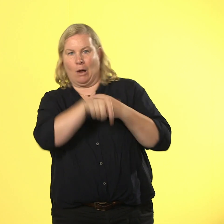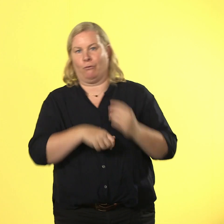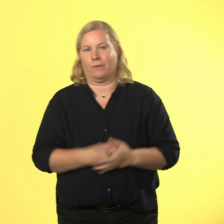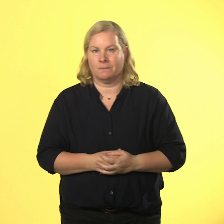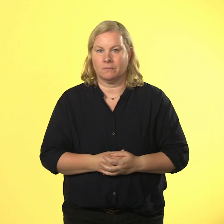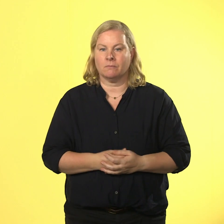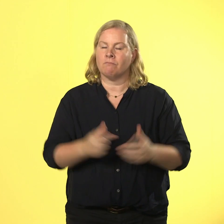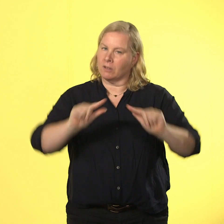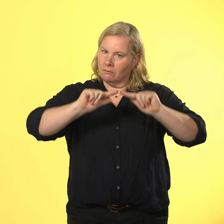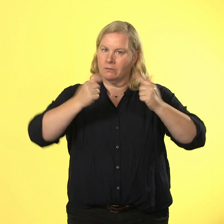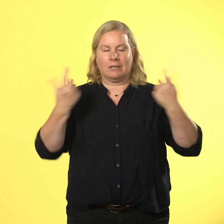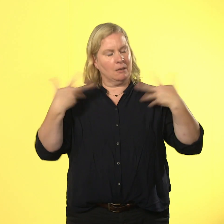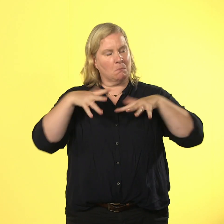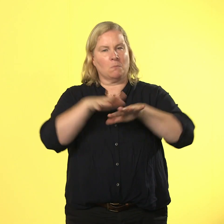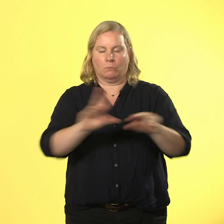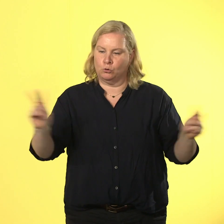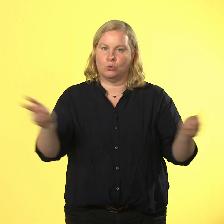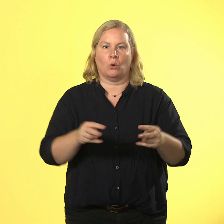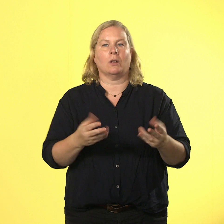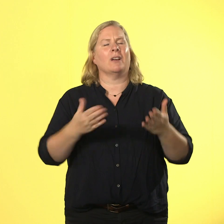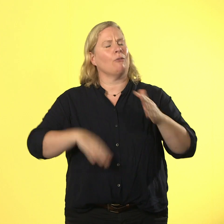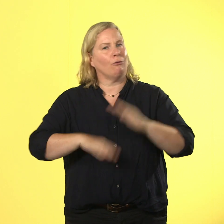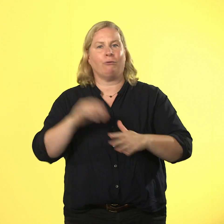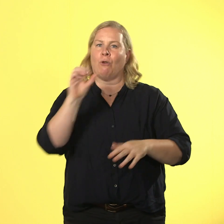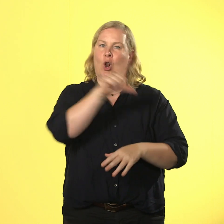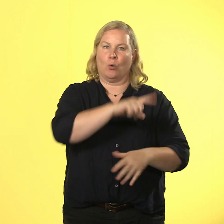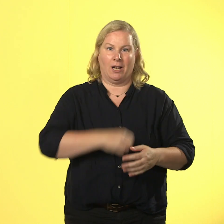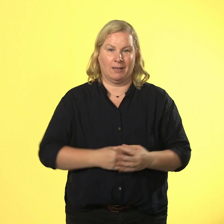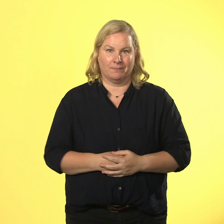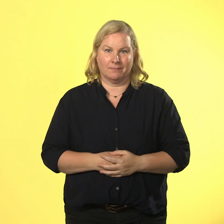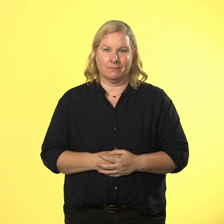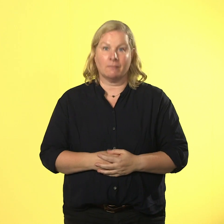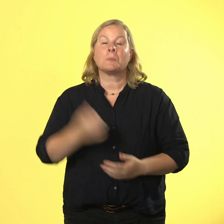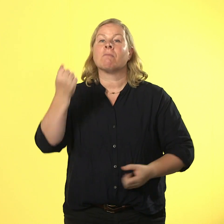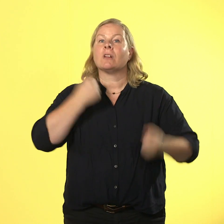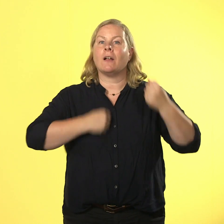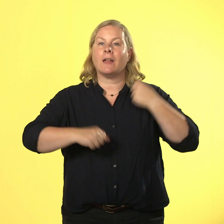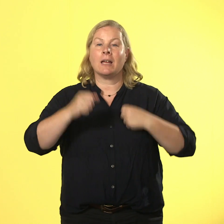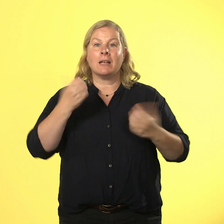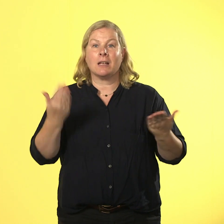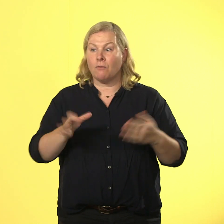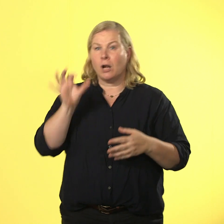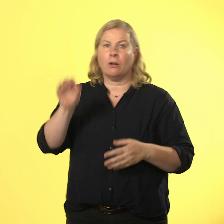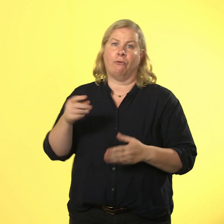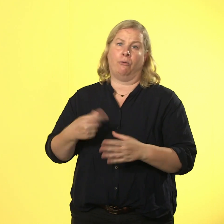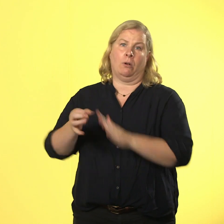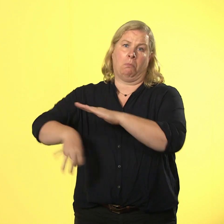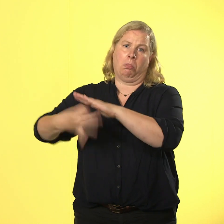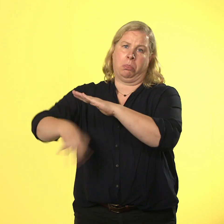team und das ist voll cool! gewalt ist nur was für verlierer, lasst uns lieber gewinner sein!